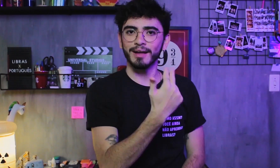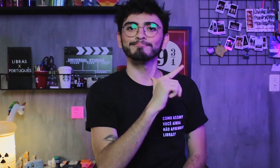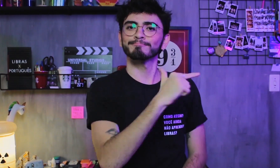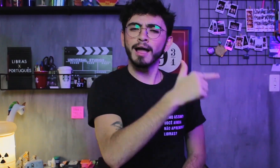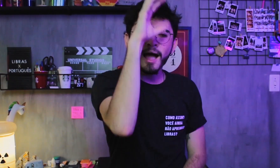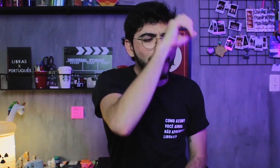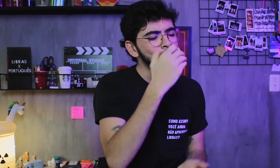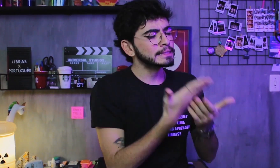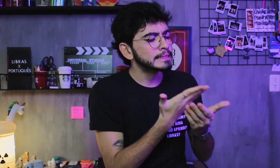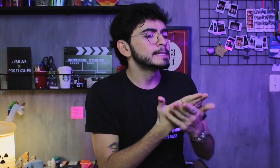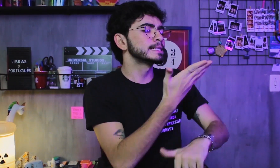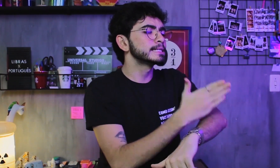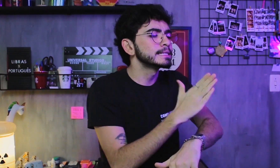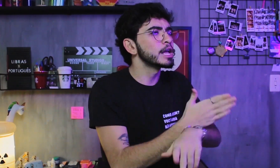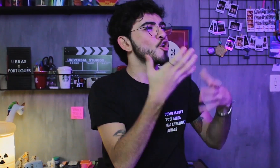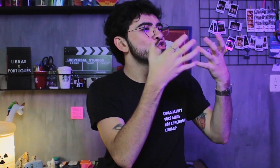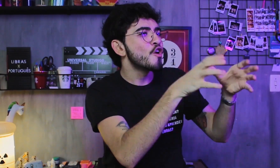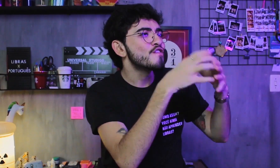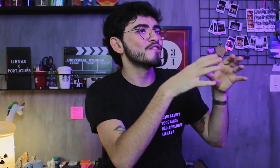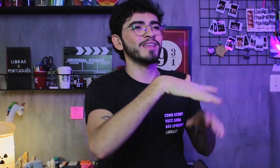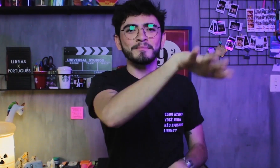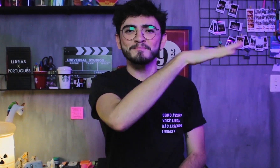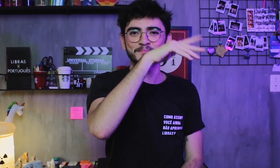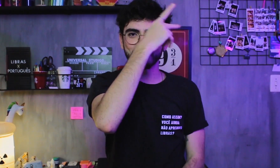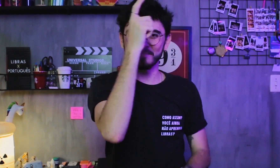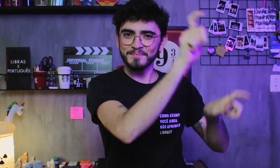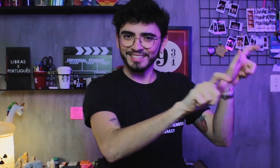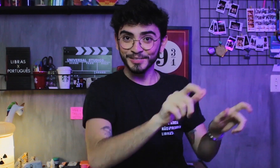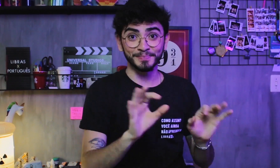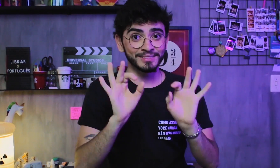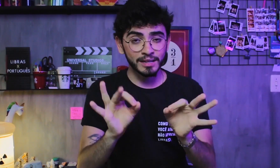com prática, treino e convivendo com seus nativos, certo?